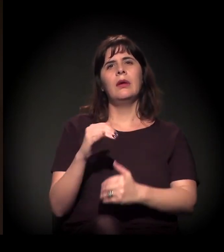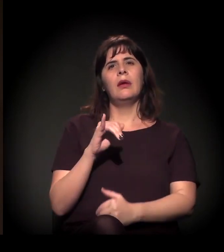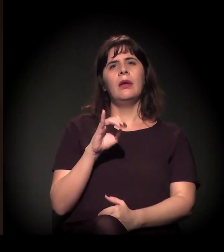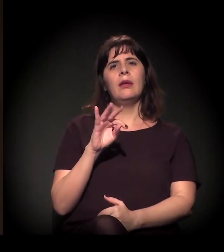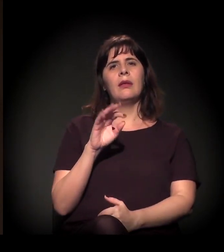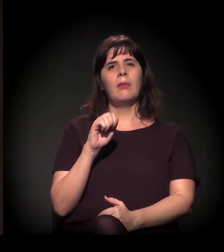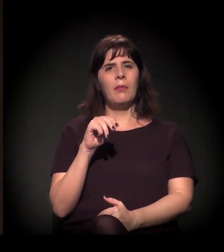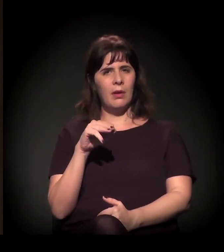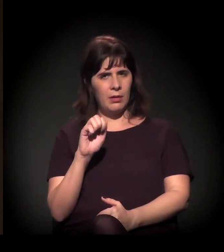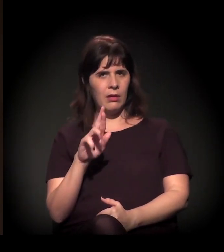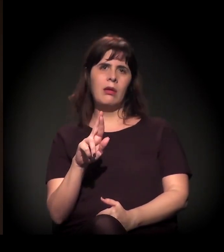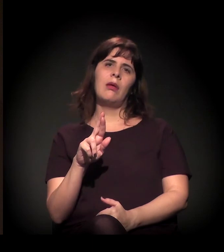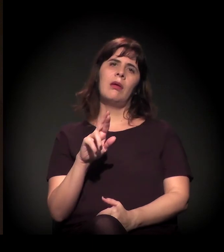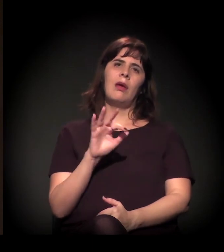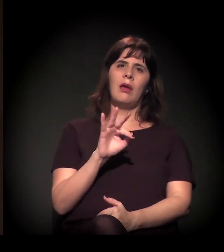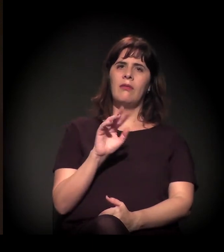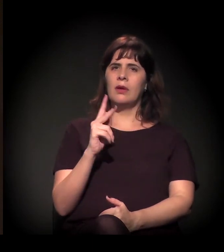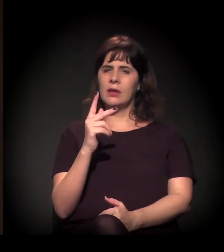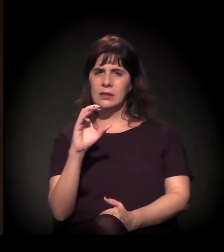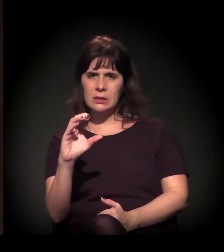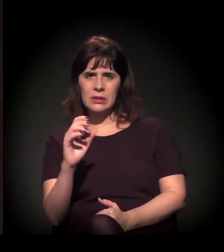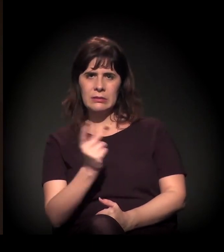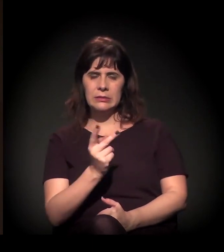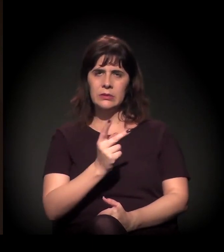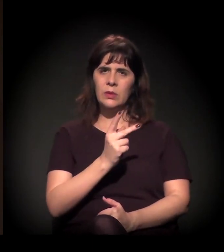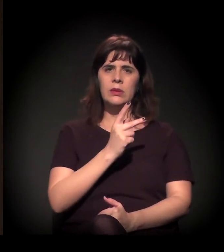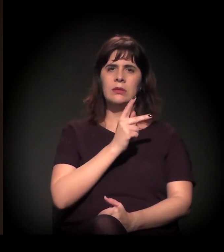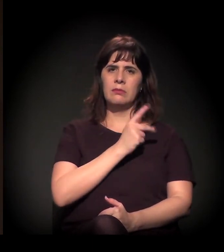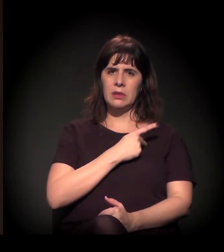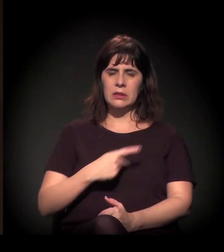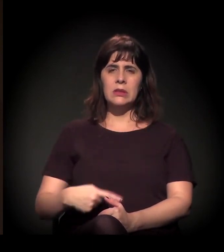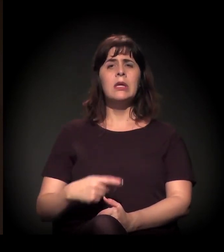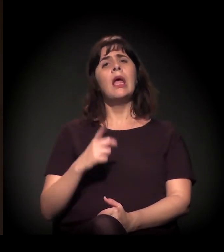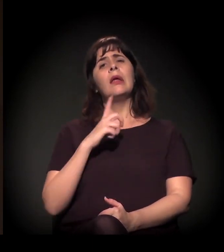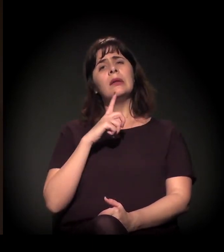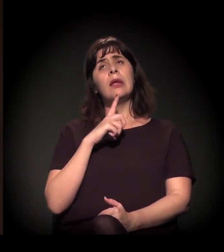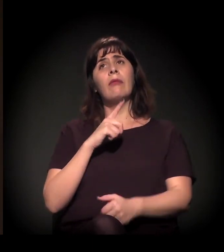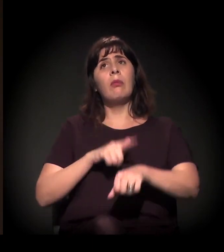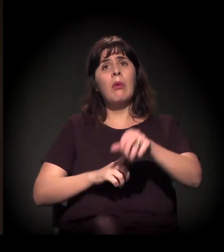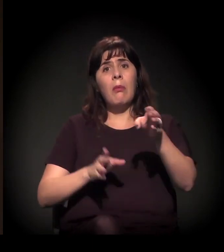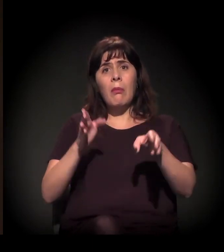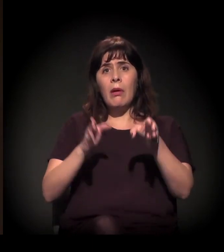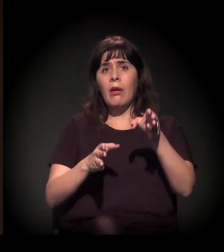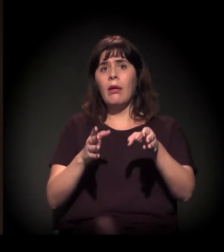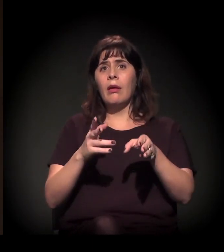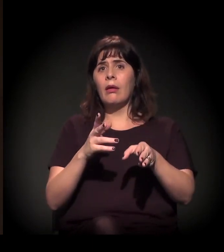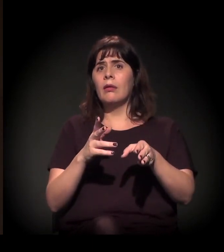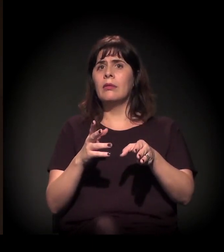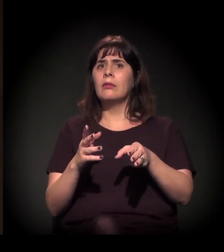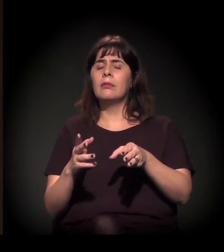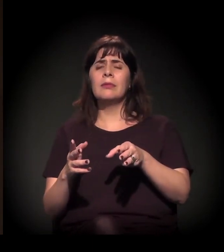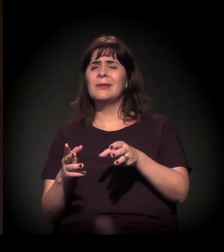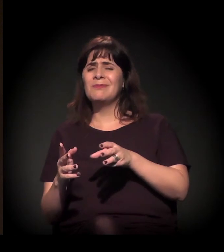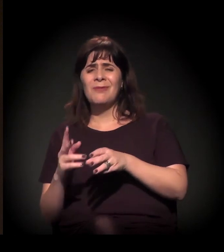um processo de avanço com a agenda das privatizações, um momento também muito forte de reação da agenda neoliberal no Brasil,